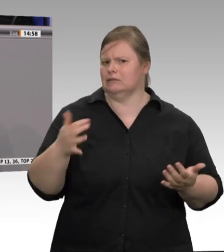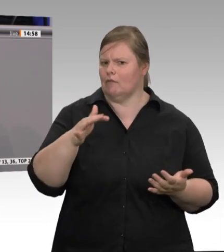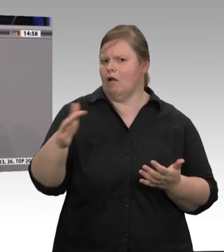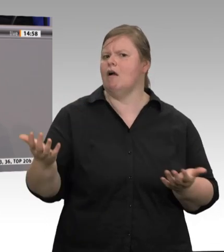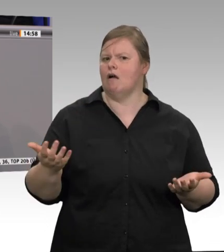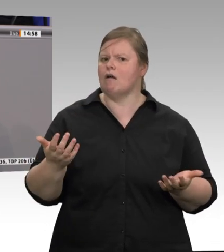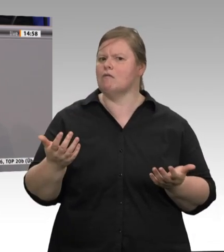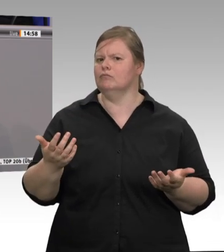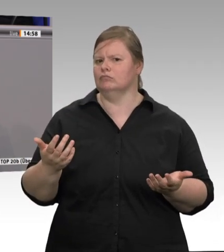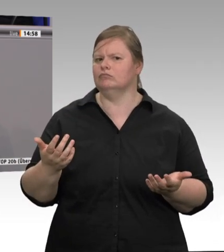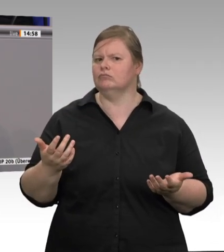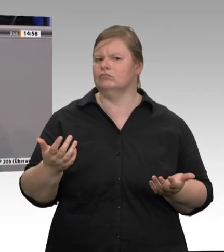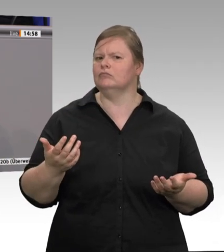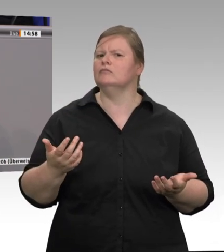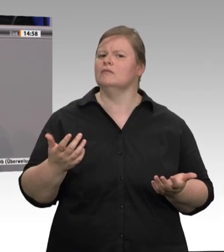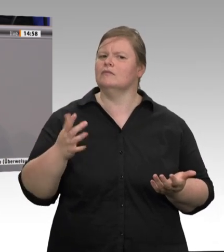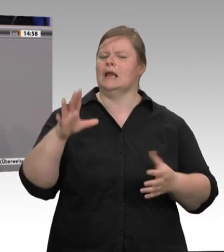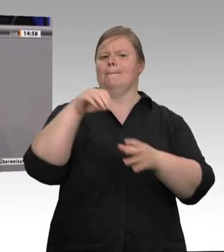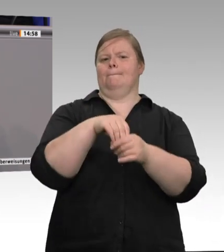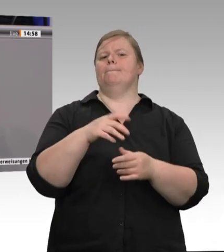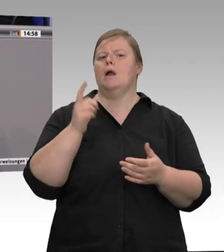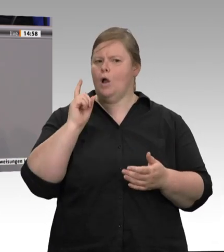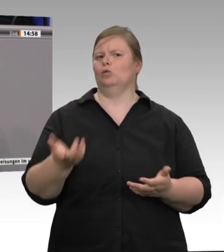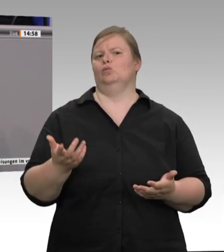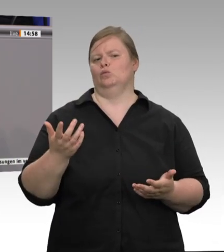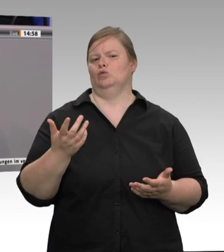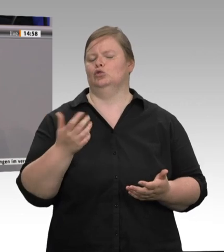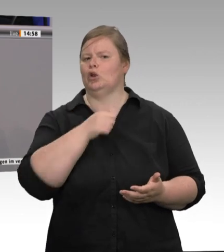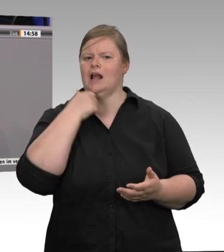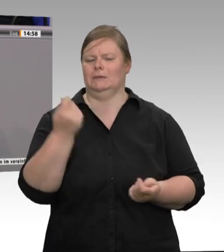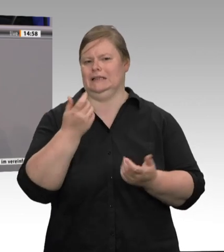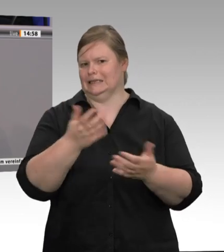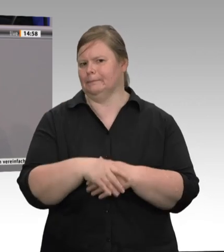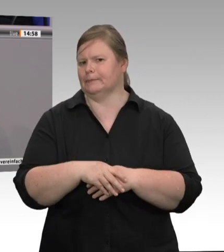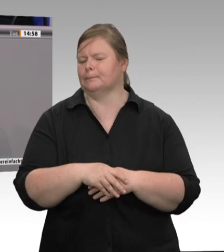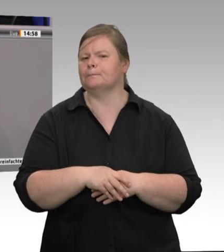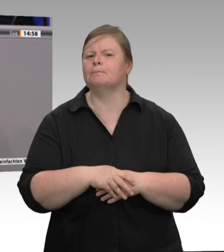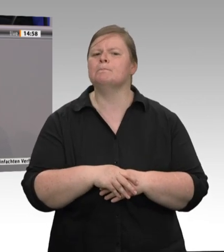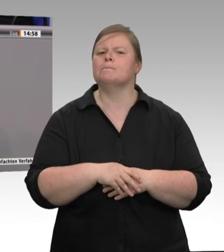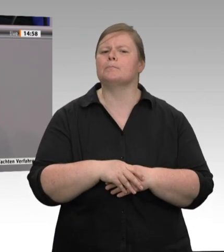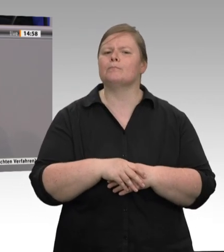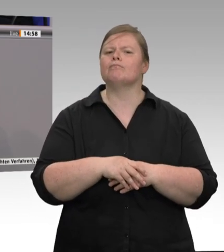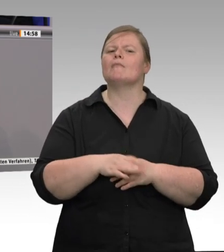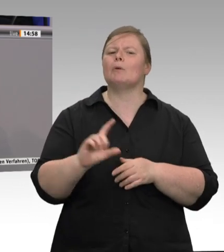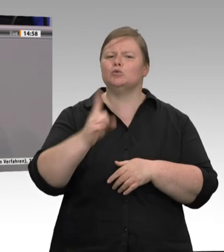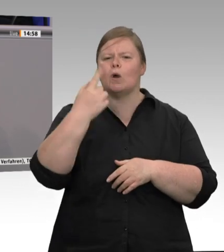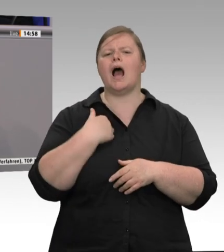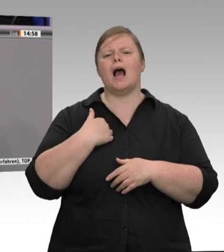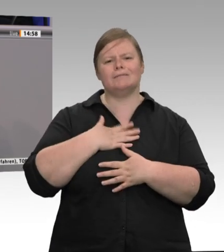gilt, die von Covid und Corona betroffen sind. Denen wünsche ich beste Gesundheit! Für die Zukunft hoffe ich, dass,